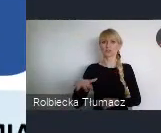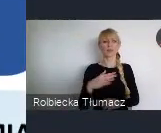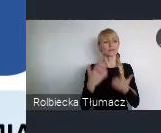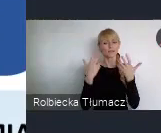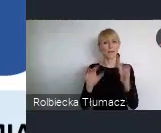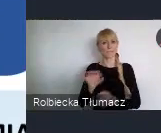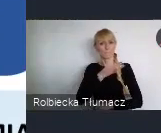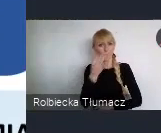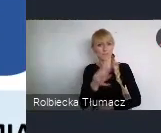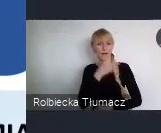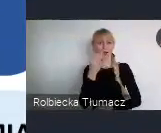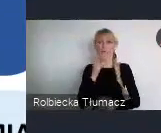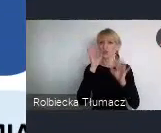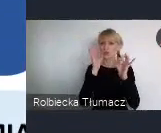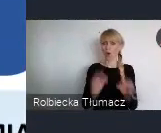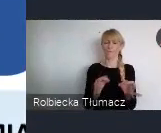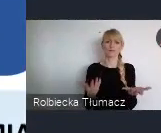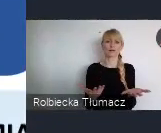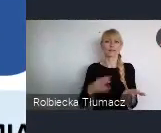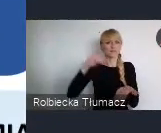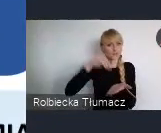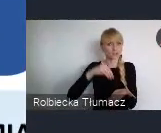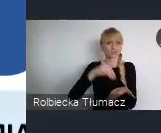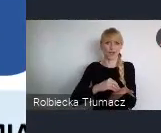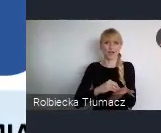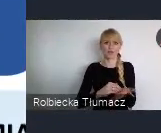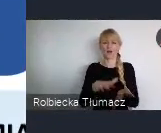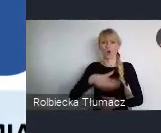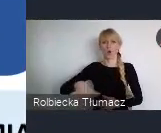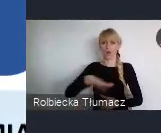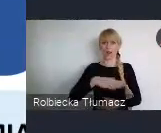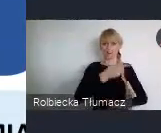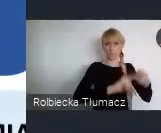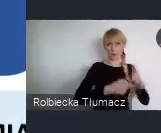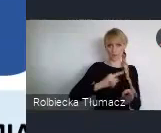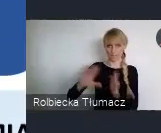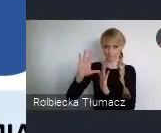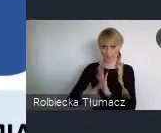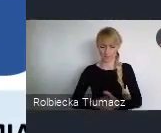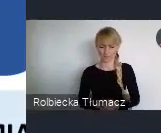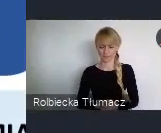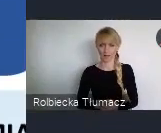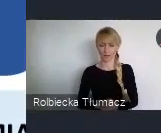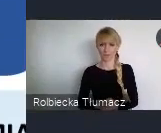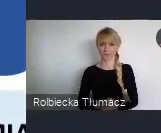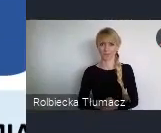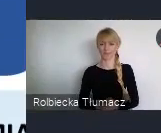i wdrażania dobrych wzorców w lokalnych politykach miejskich. I to szanowni państwo, bardzo się cieszę,